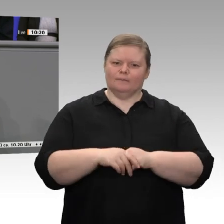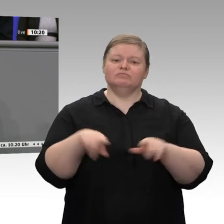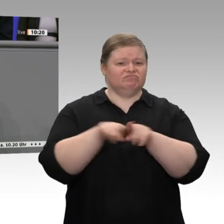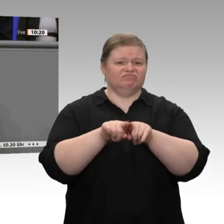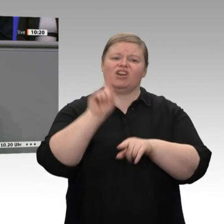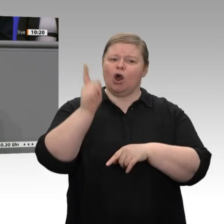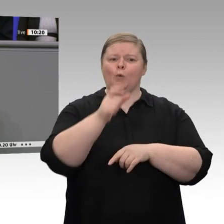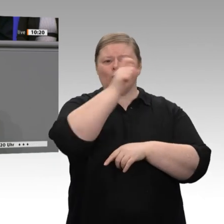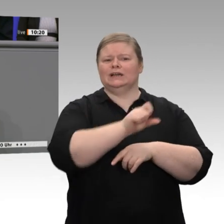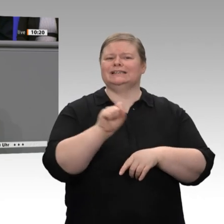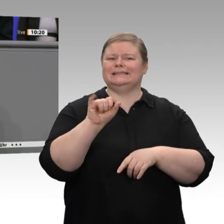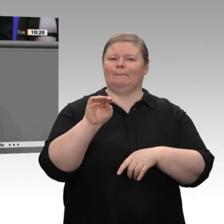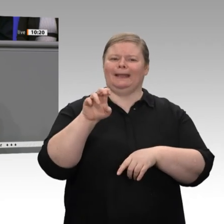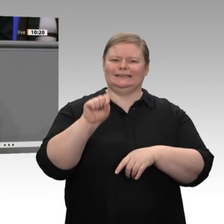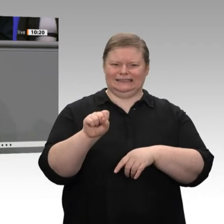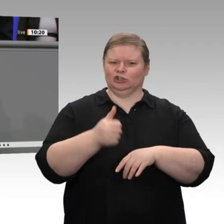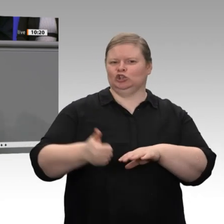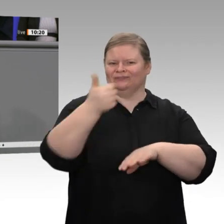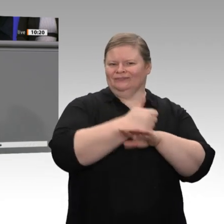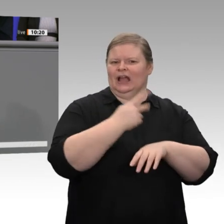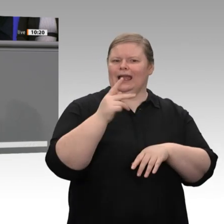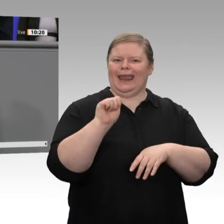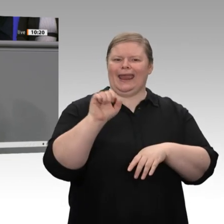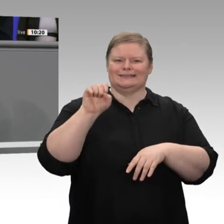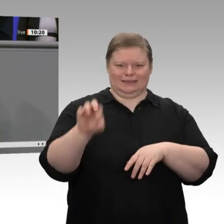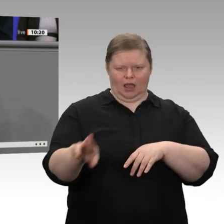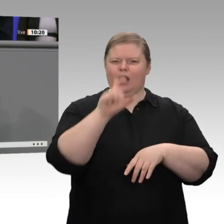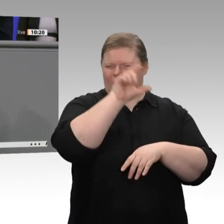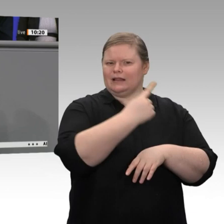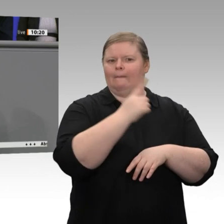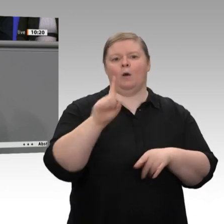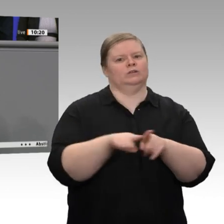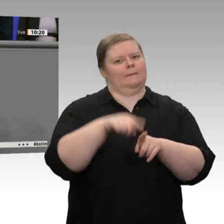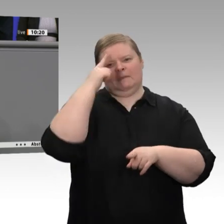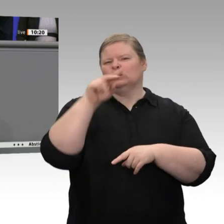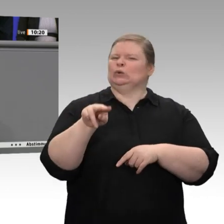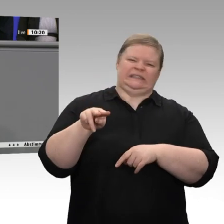Wir stehen vor konjunkturellen und auch vor strukturellen Herausforderungen. Wirtschaftspolitik ist gefragt, ist mehr denn je gefragt;